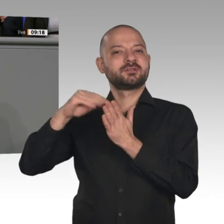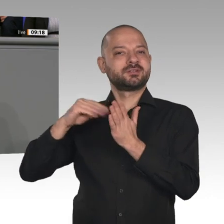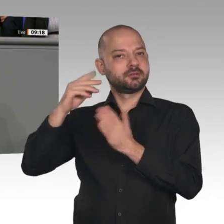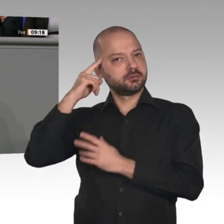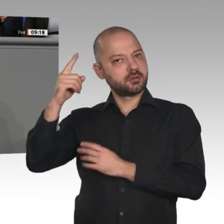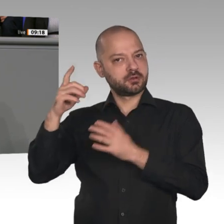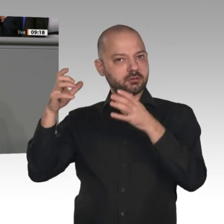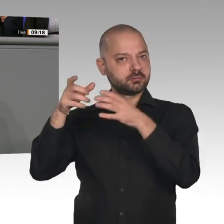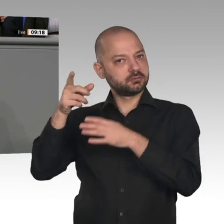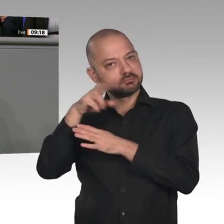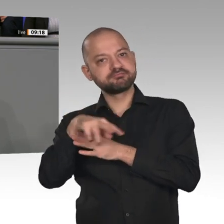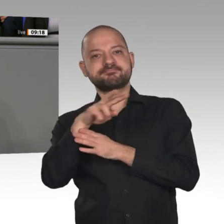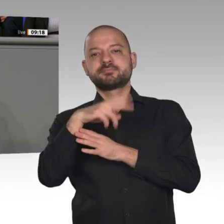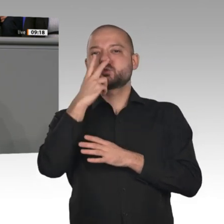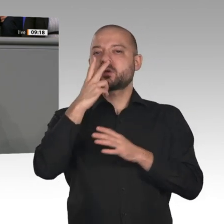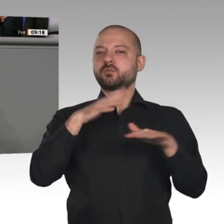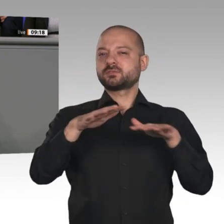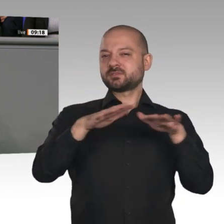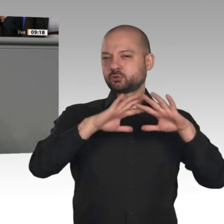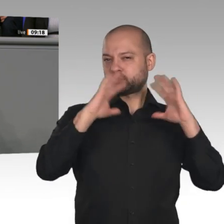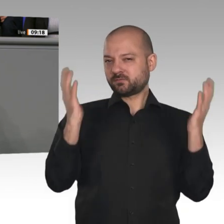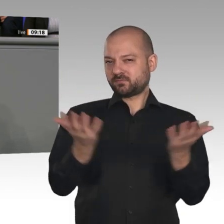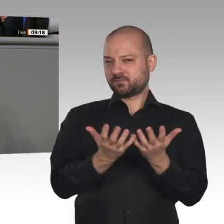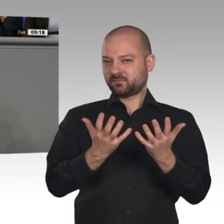für die Bundesregierung. Die sogenannten Wirtschaftsweisen benennen Maßnahmen für